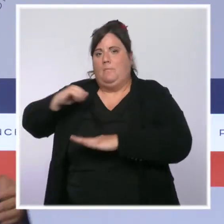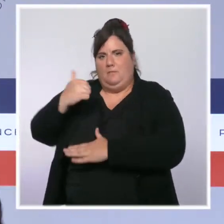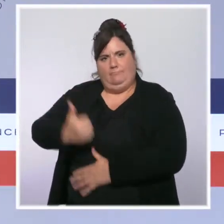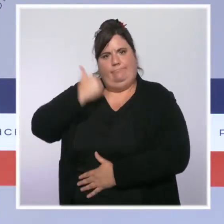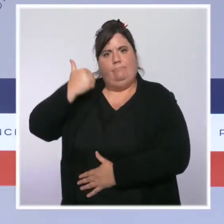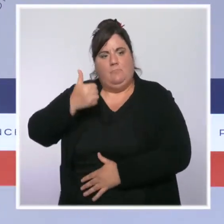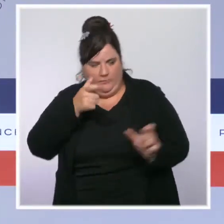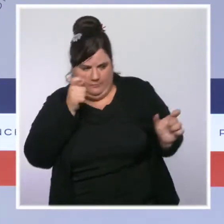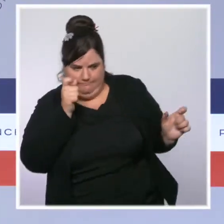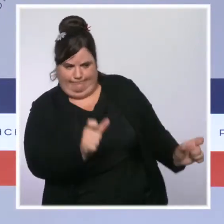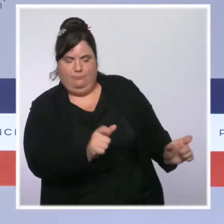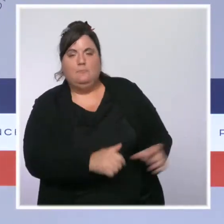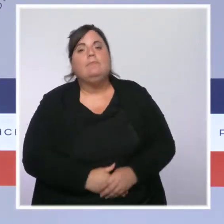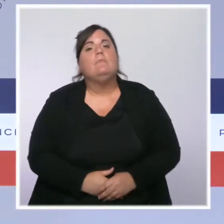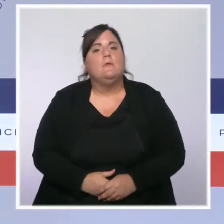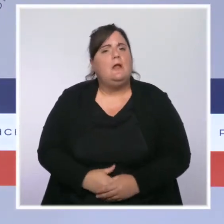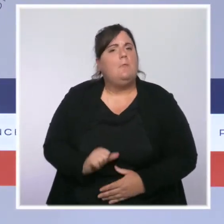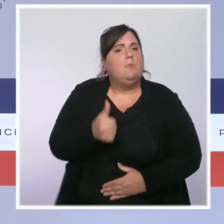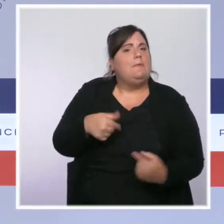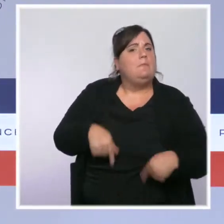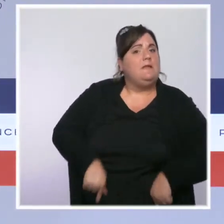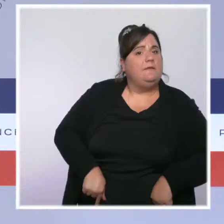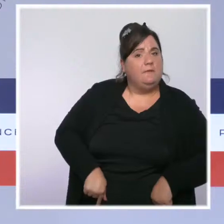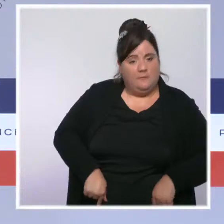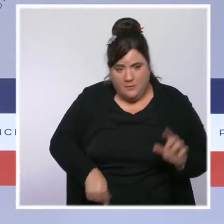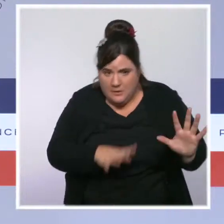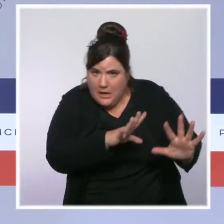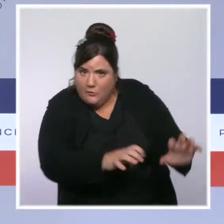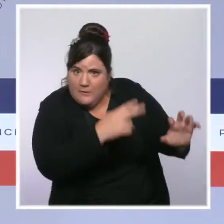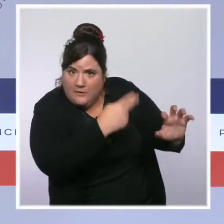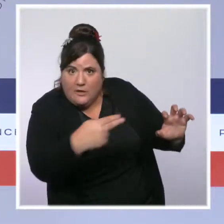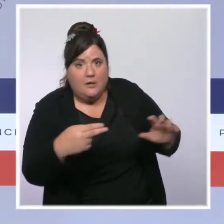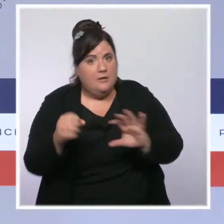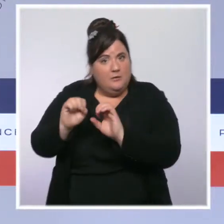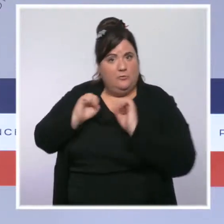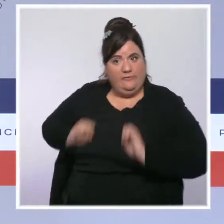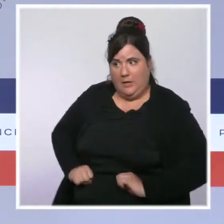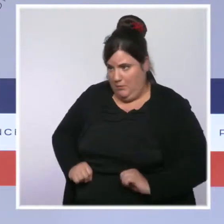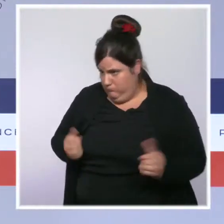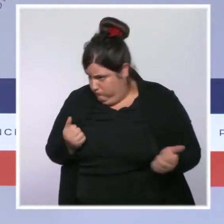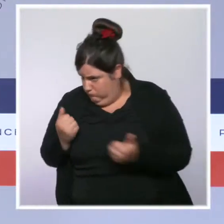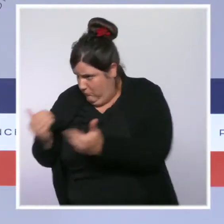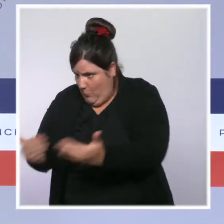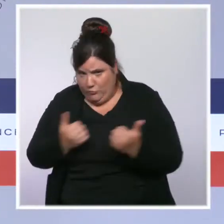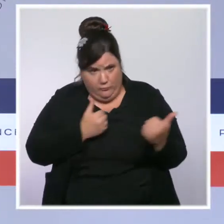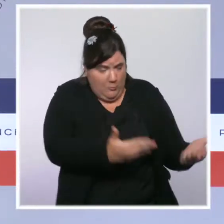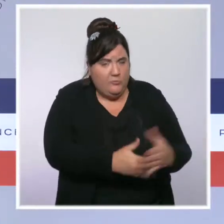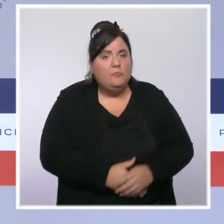présidents des deux assemblées. Ce Conseil des ministres a également été l'occasion, vous l'imaginez, d'un nouveau point sur la